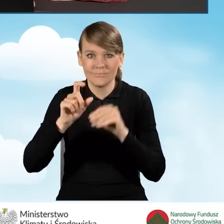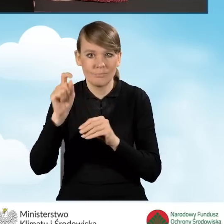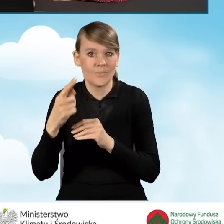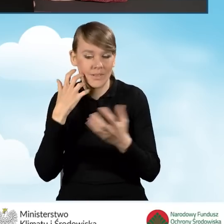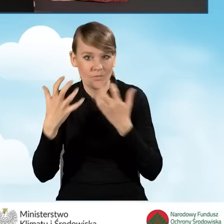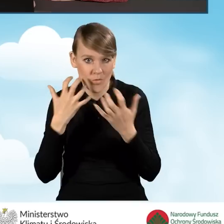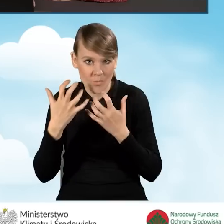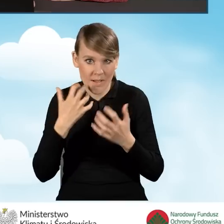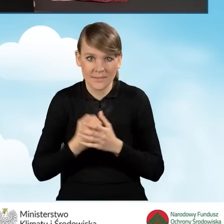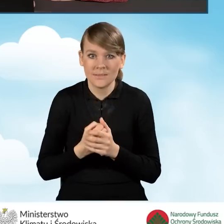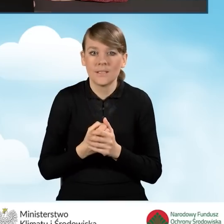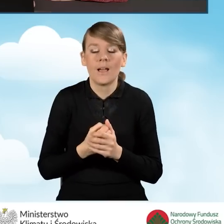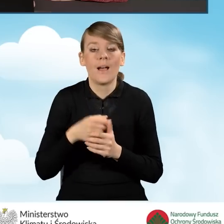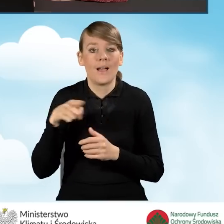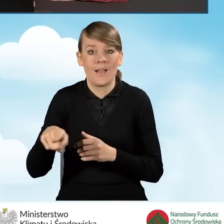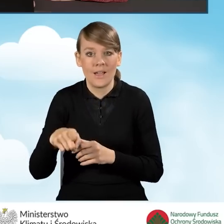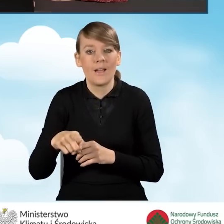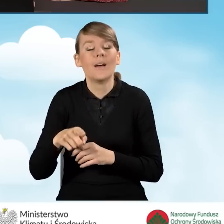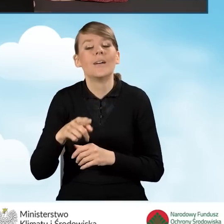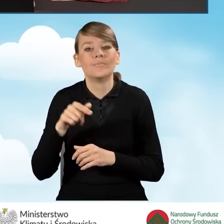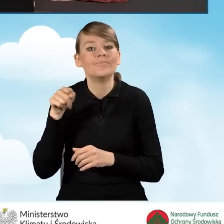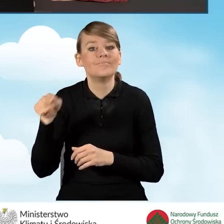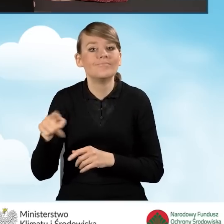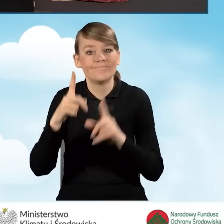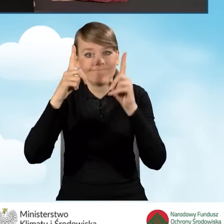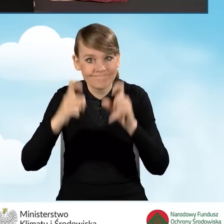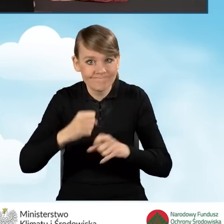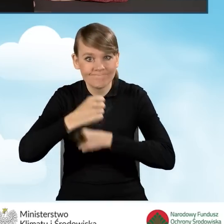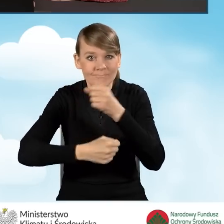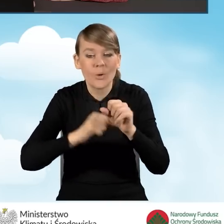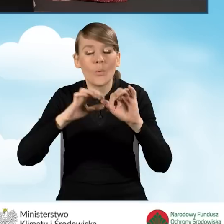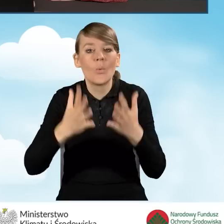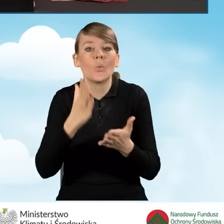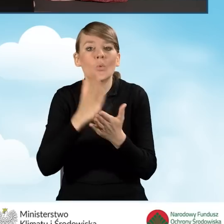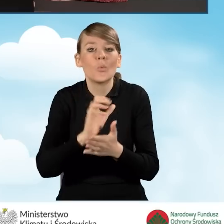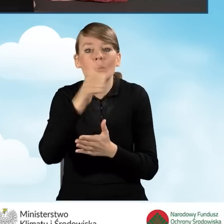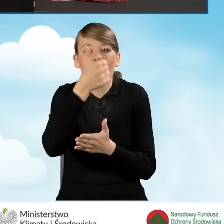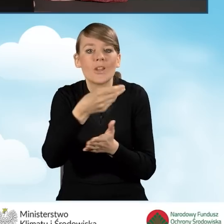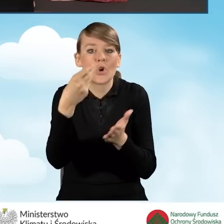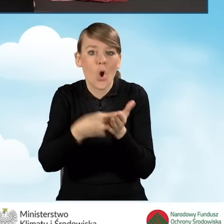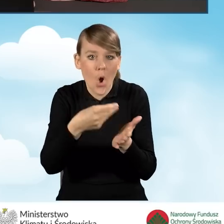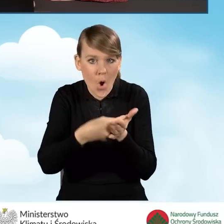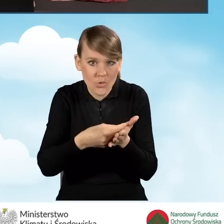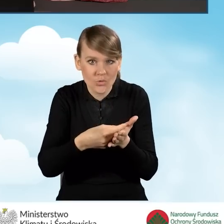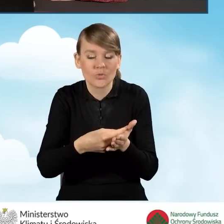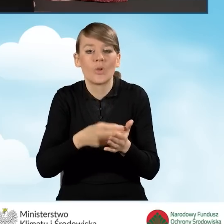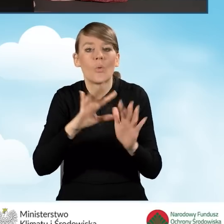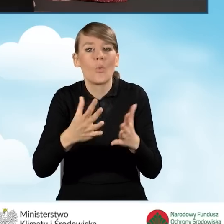że rozpoczęcie przedsięwzięcia rozumiane jest jako poniesienie pierwszego kosztu kwalifikowanego, czyli daty wystawienia pierwszej faktury